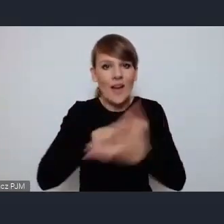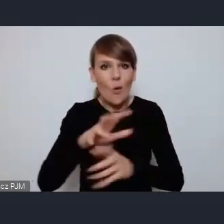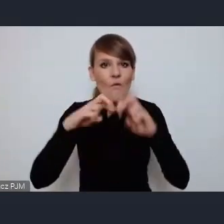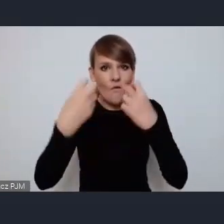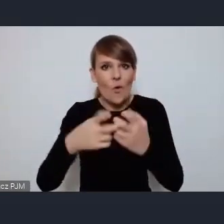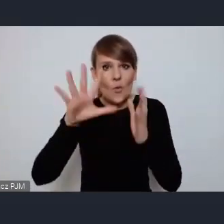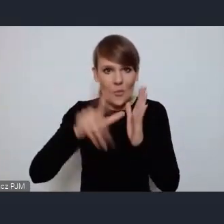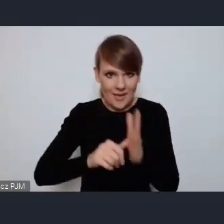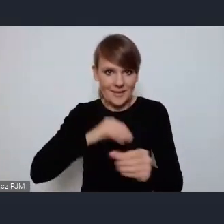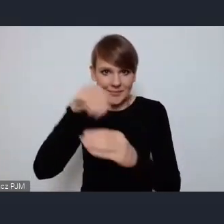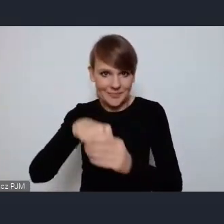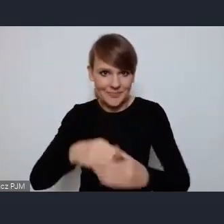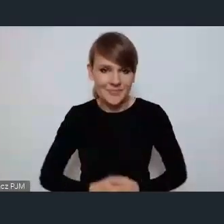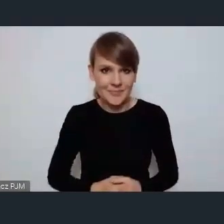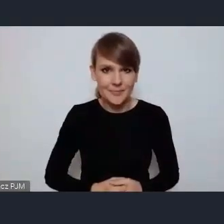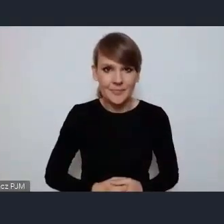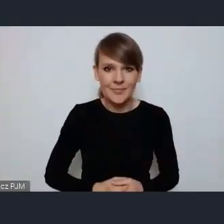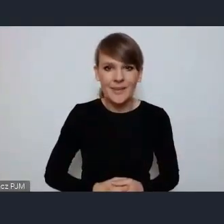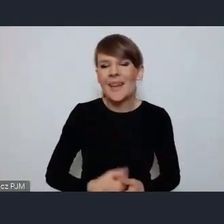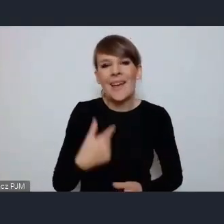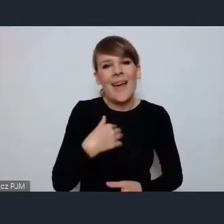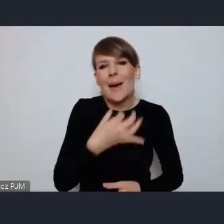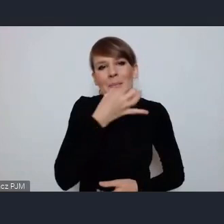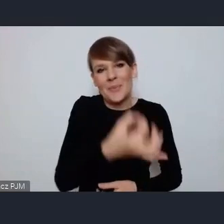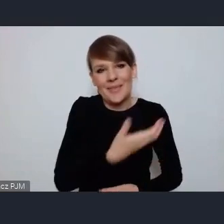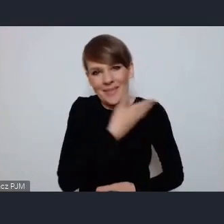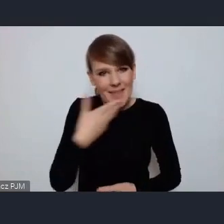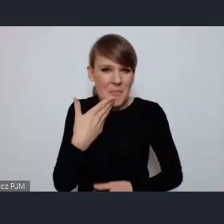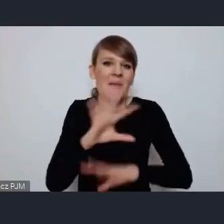Też może nie zadam pytania bo wydaje mi się że wszystkie takie podstawowe informacje